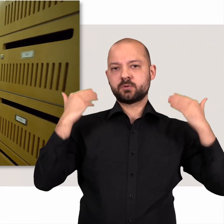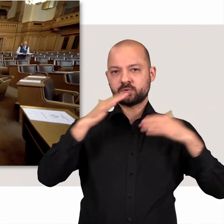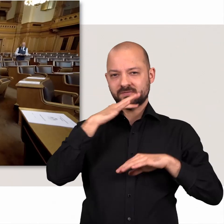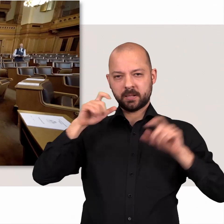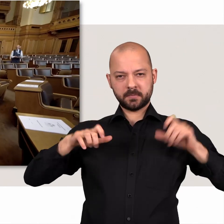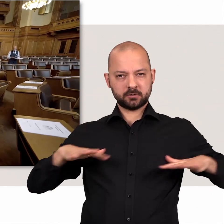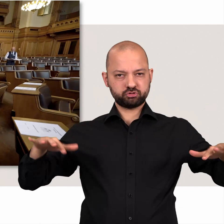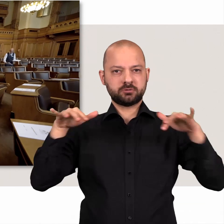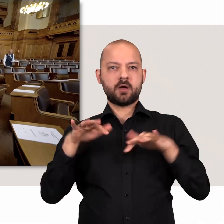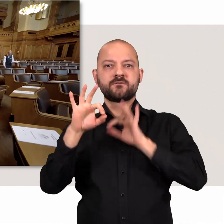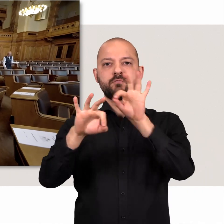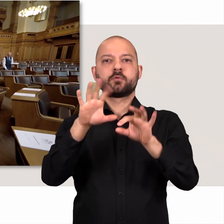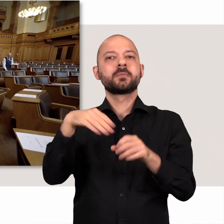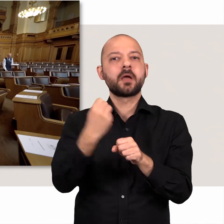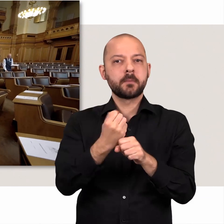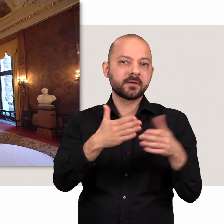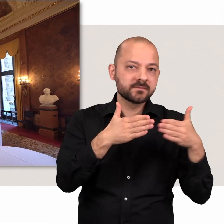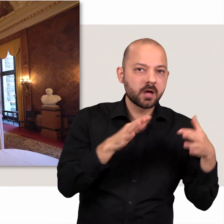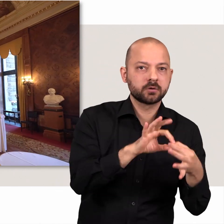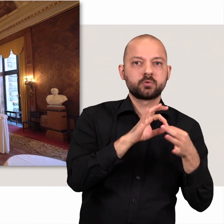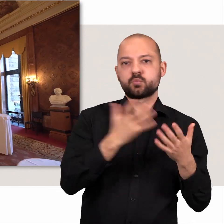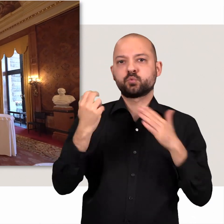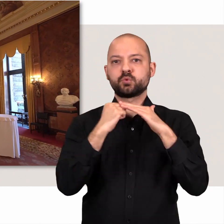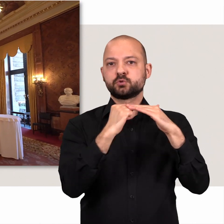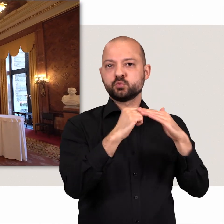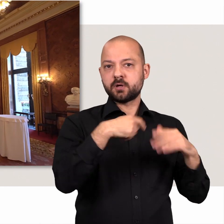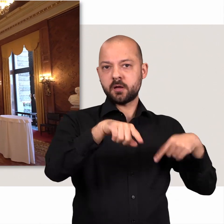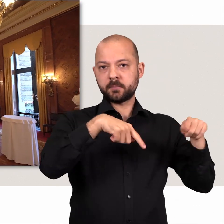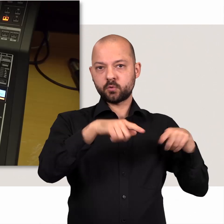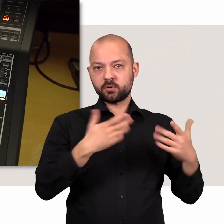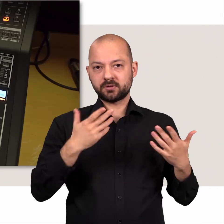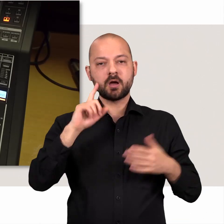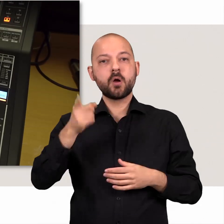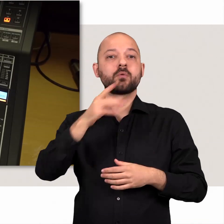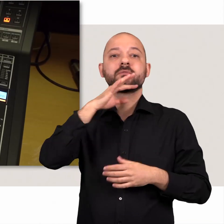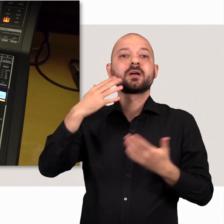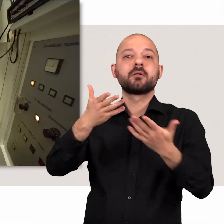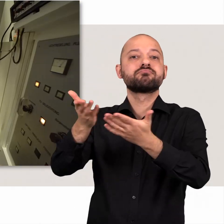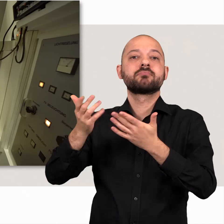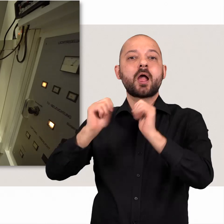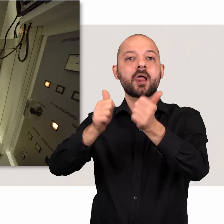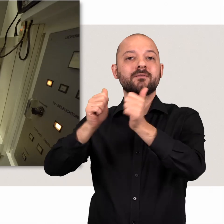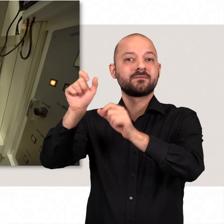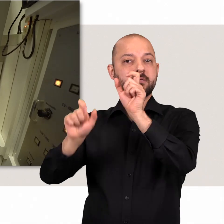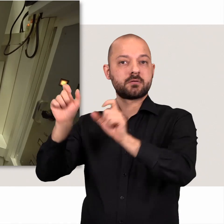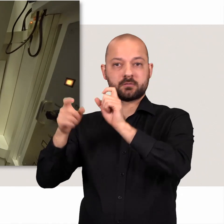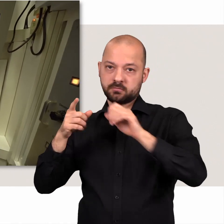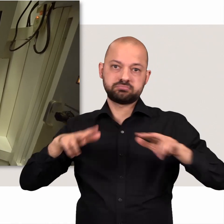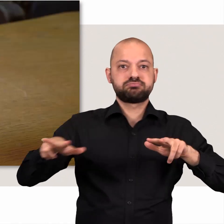Mitarbeiterinnen und Mitarbeiter der Fraktionen unterstützen die Abgeordneten. Weitere helfende Hände wirken im Rathaus.